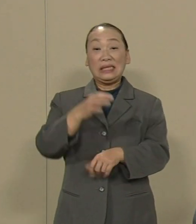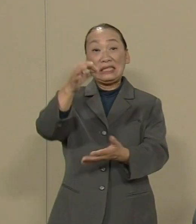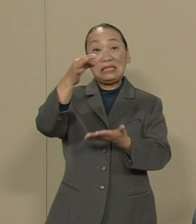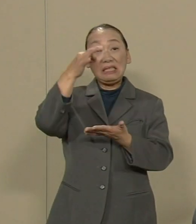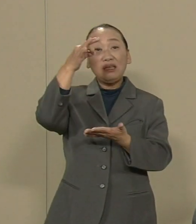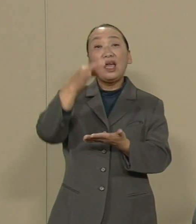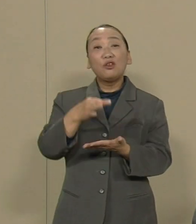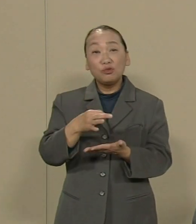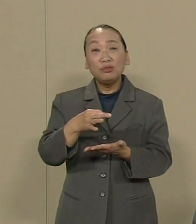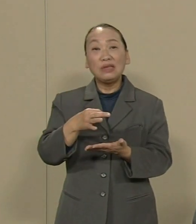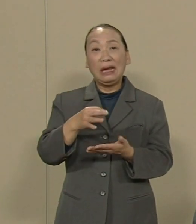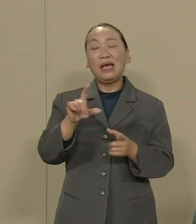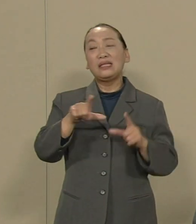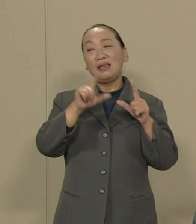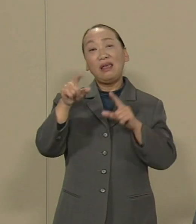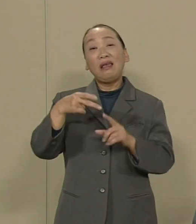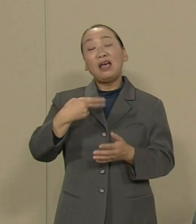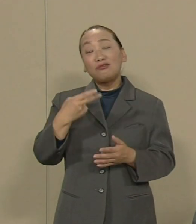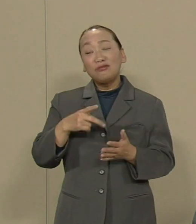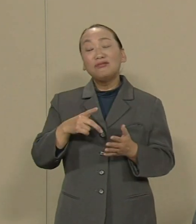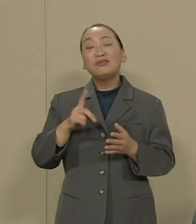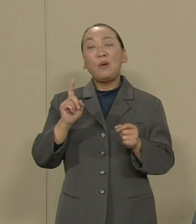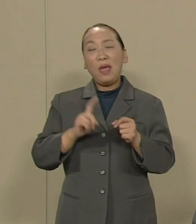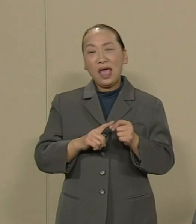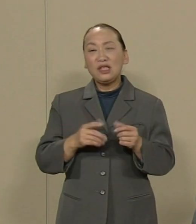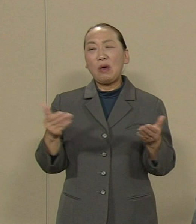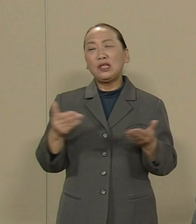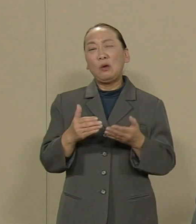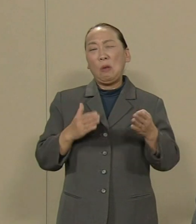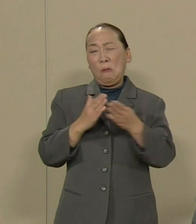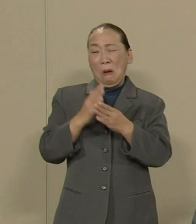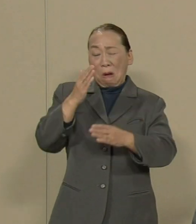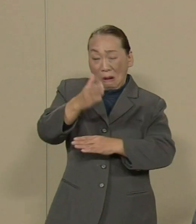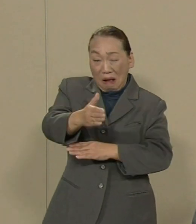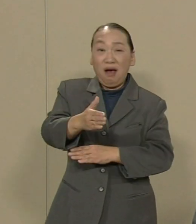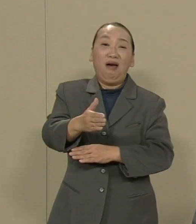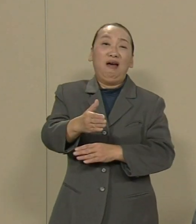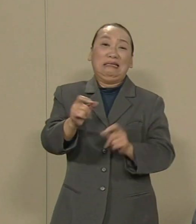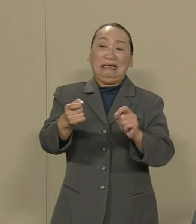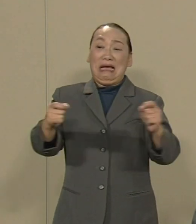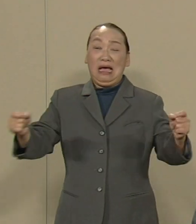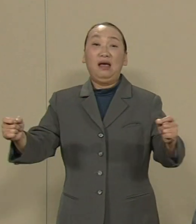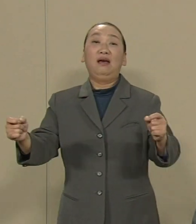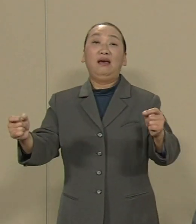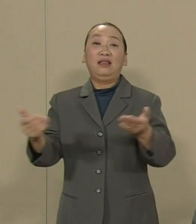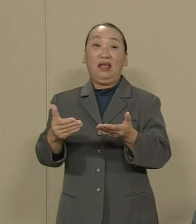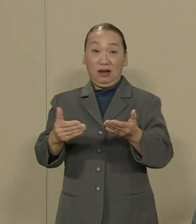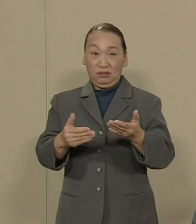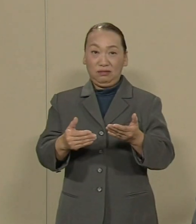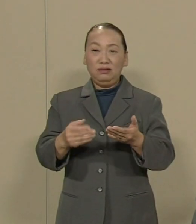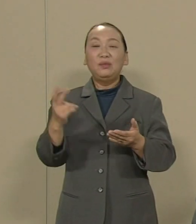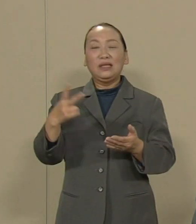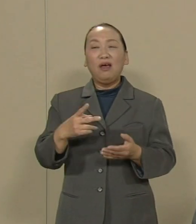食べてゆくには過労死 すれすれの長時間労働です あるいは ダブルジョブ トリプルジョブです